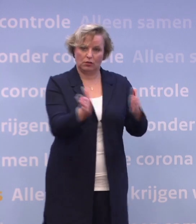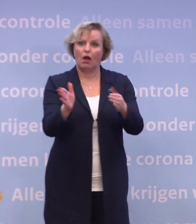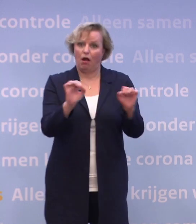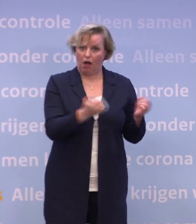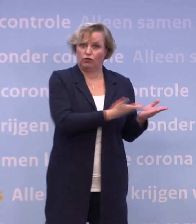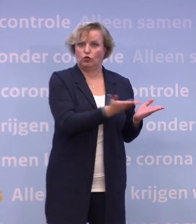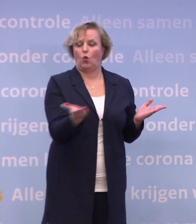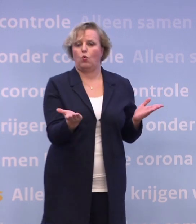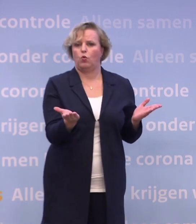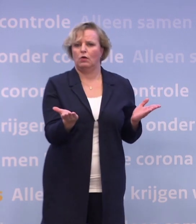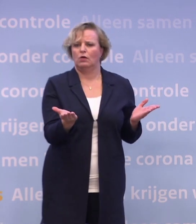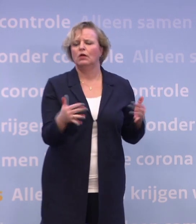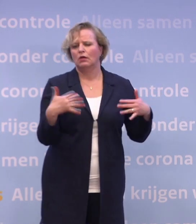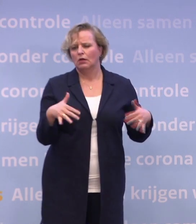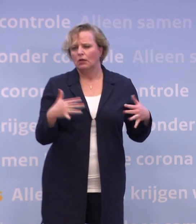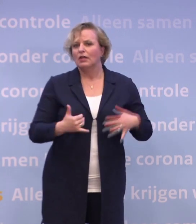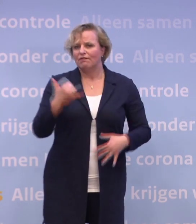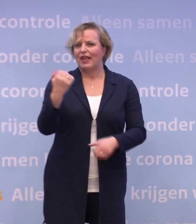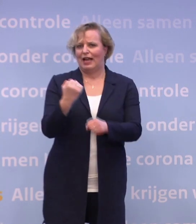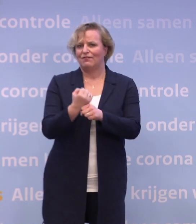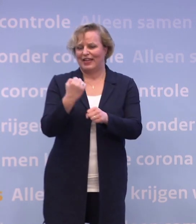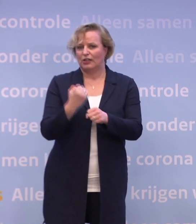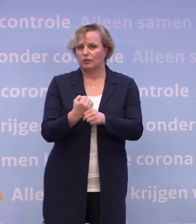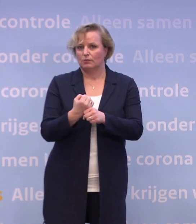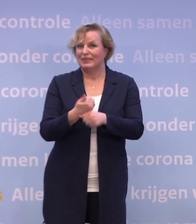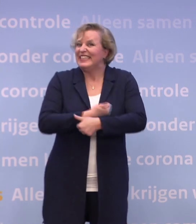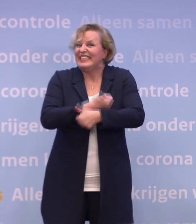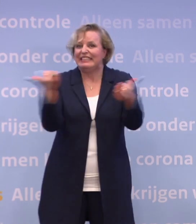Het is een enorme operatie en de hele wereld wacht op vaccins.